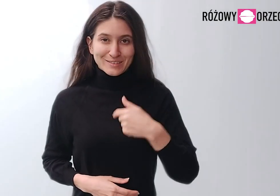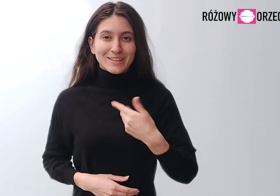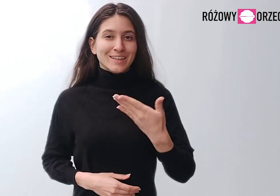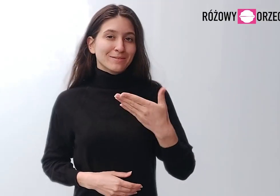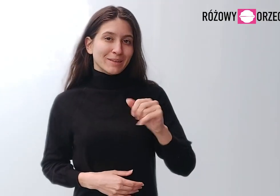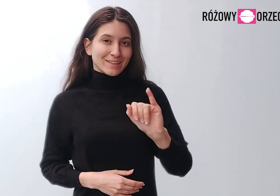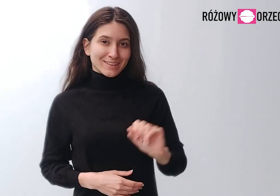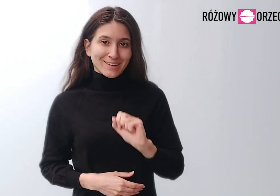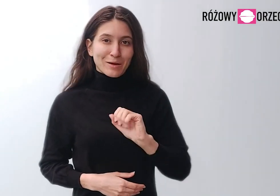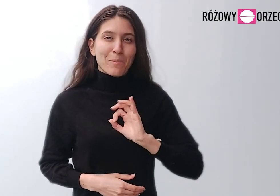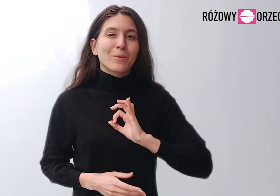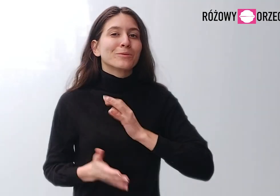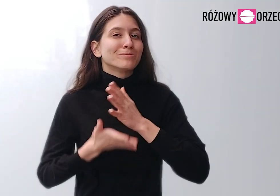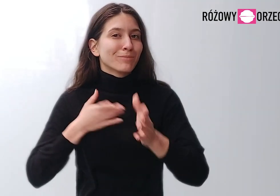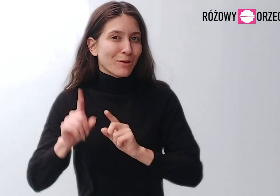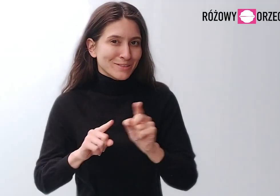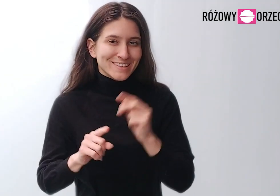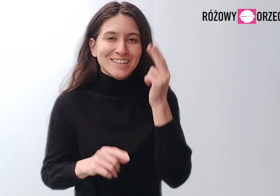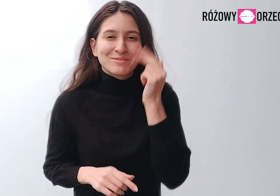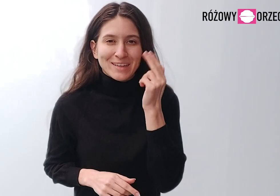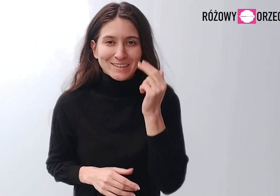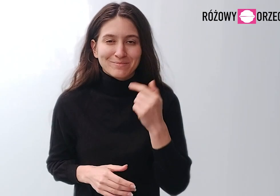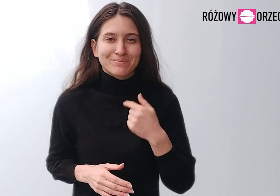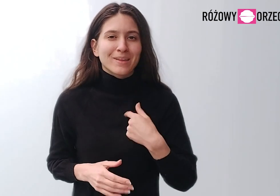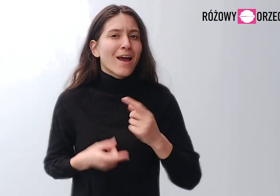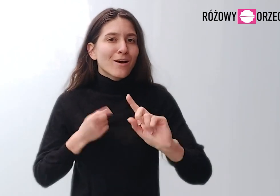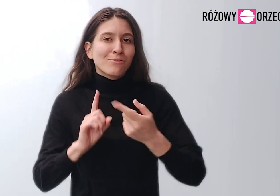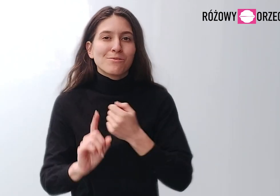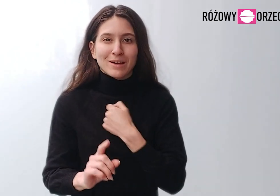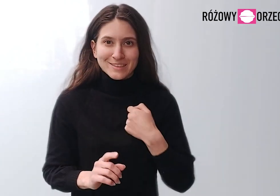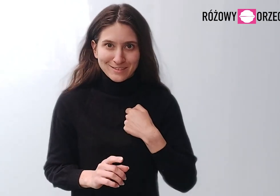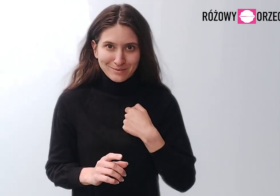Jestem Maja, to jest mój znak migowy. Jestem z Warszawy.